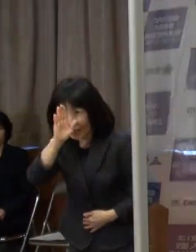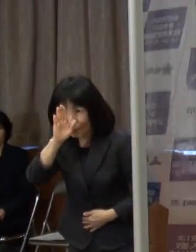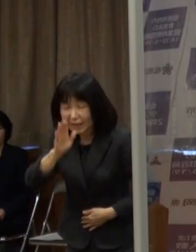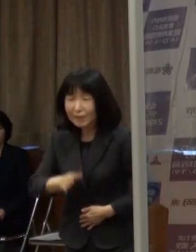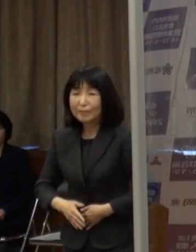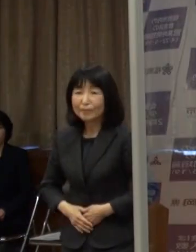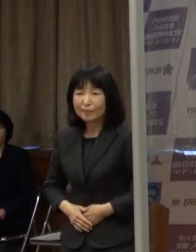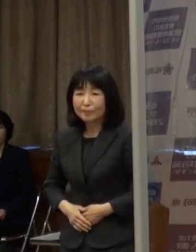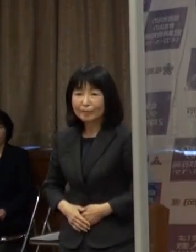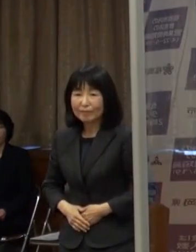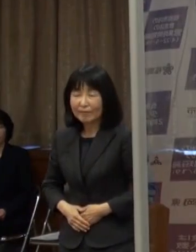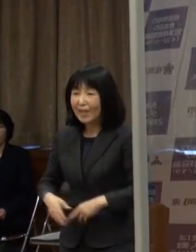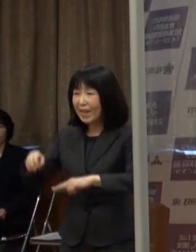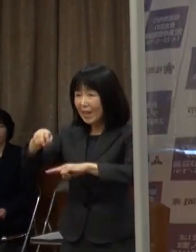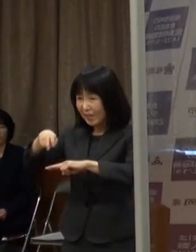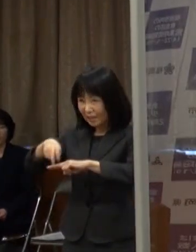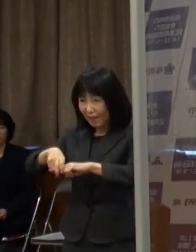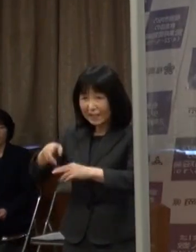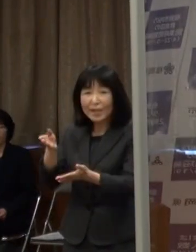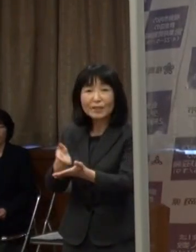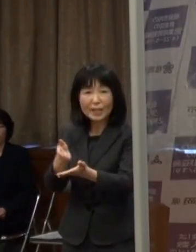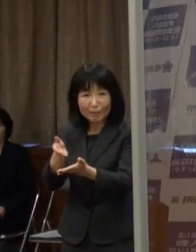（知事）それでは 座って説明させていただきます